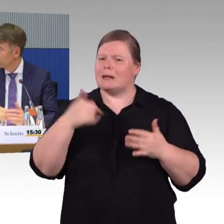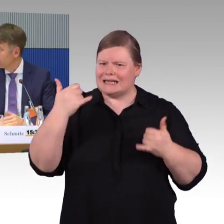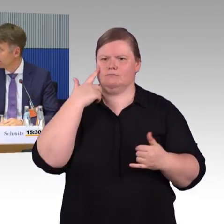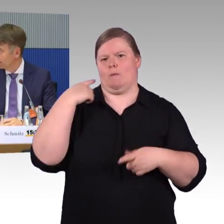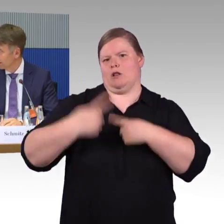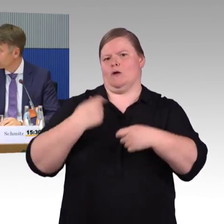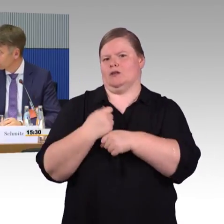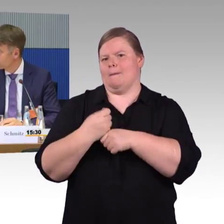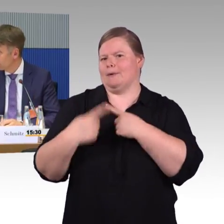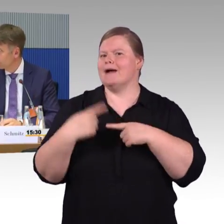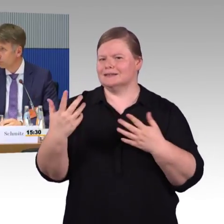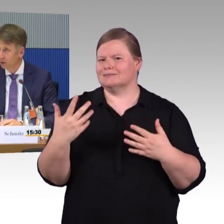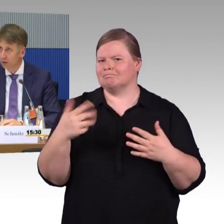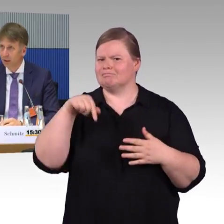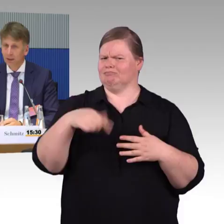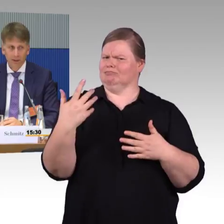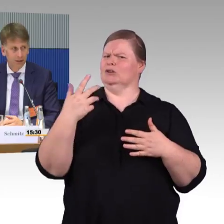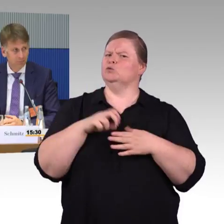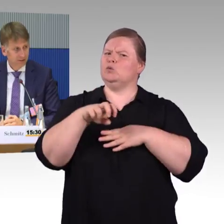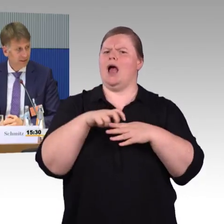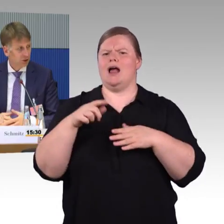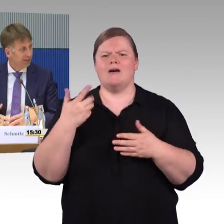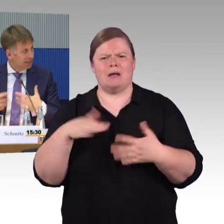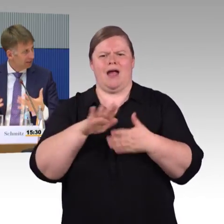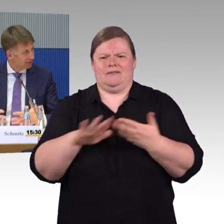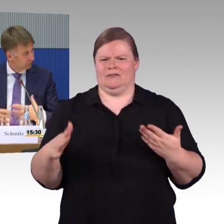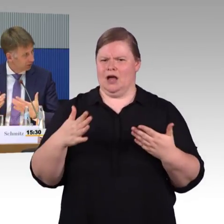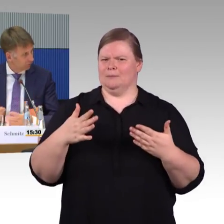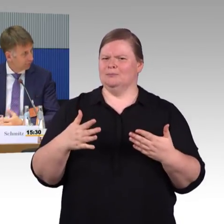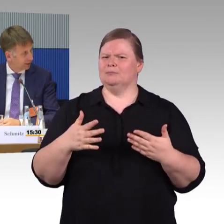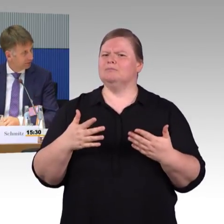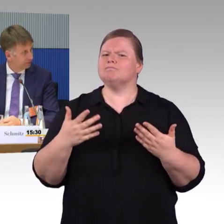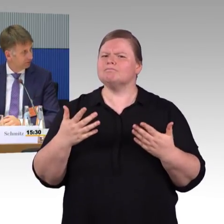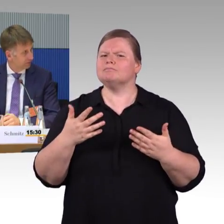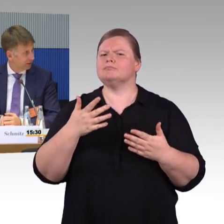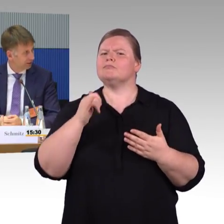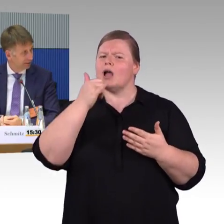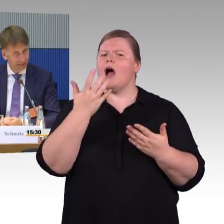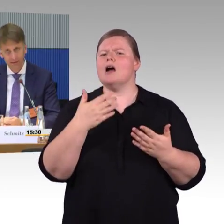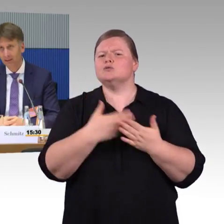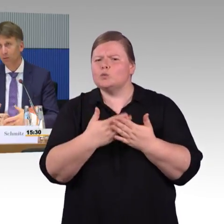Wir reden über Infrastrukturausbau, je schneller das natürlich auch vom Planverfahren geht,